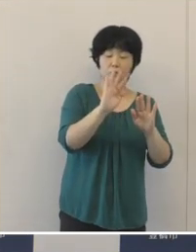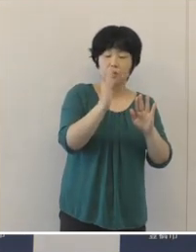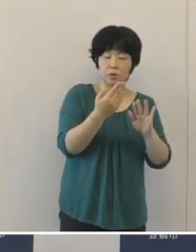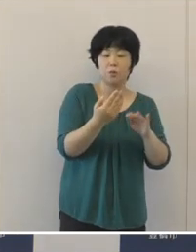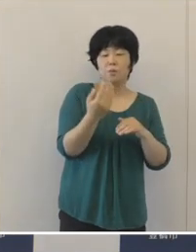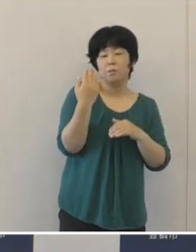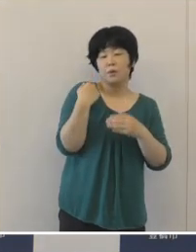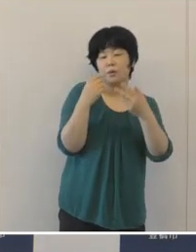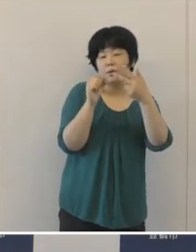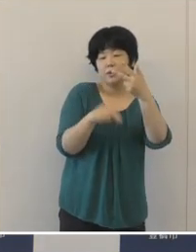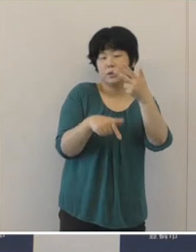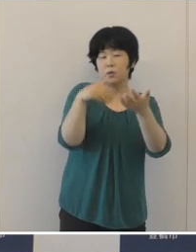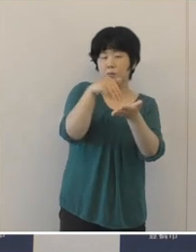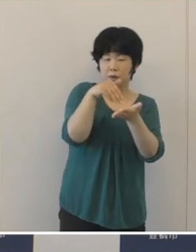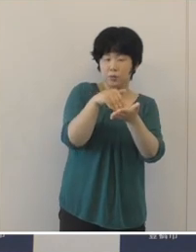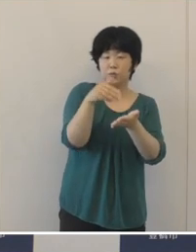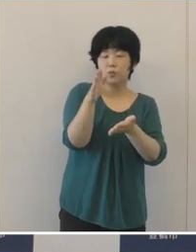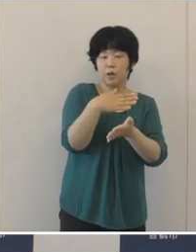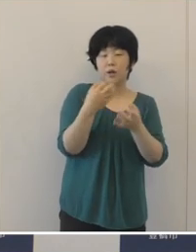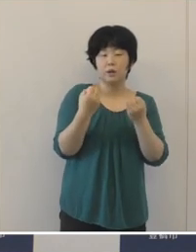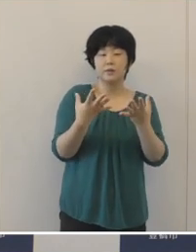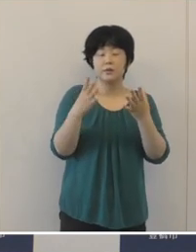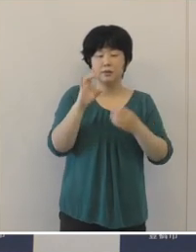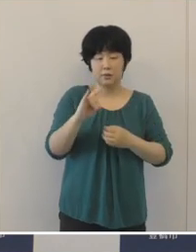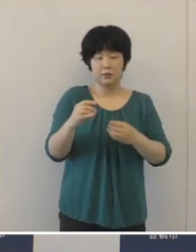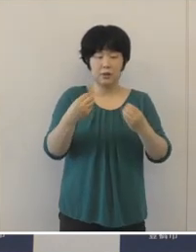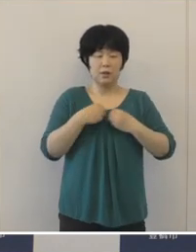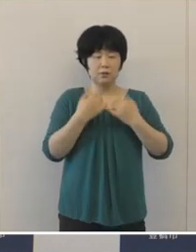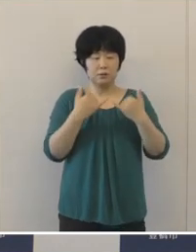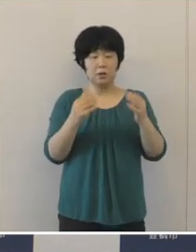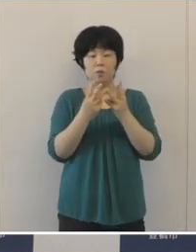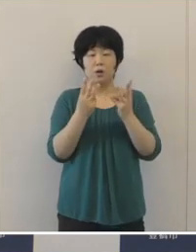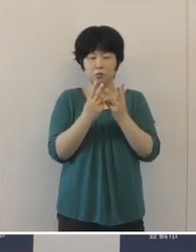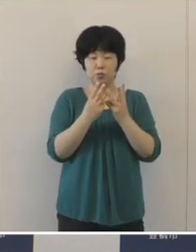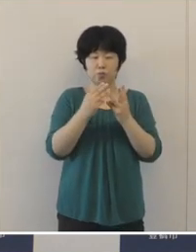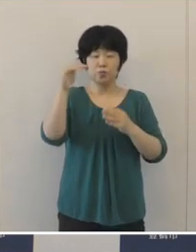再び新規感染者数が増加をし始め